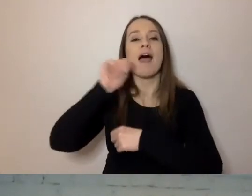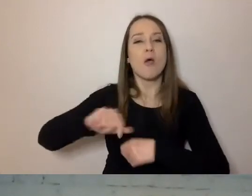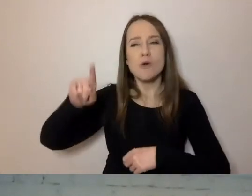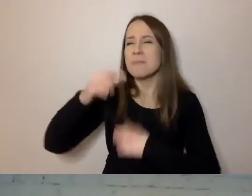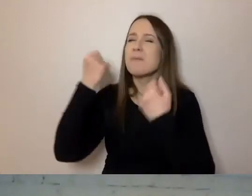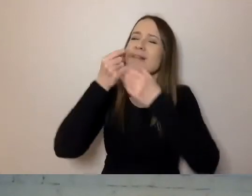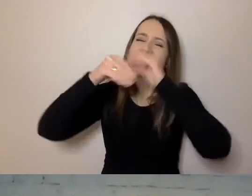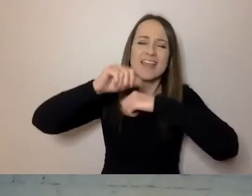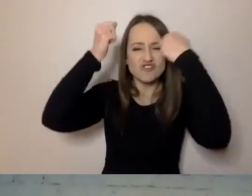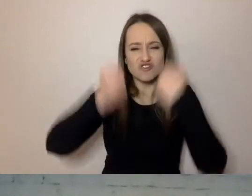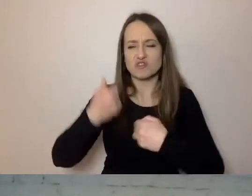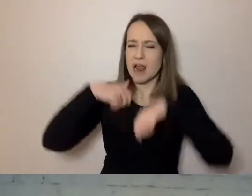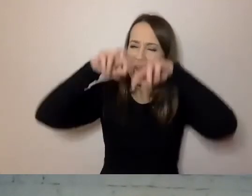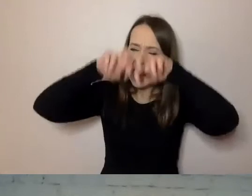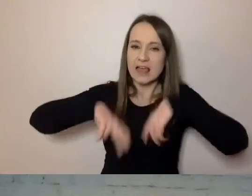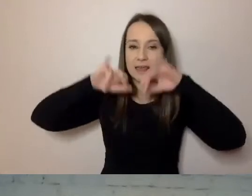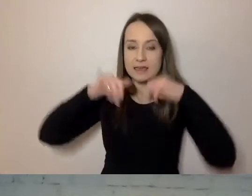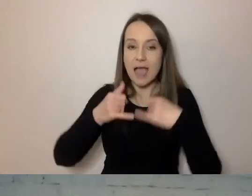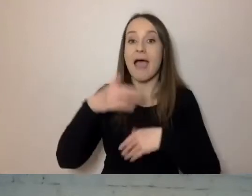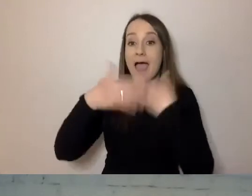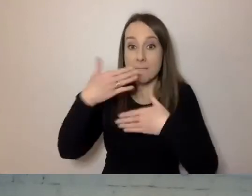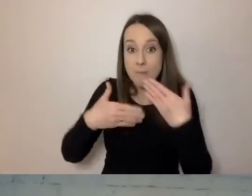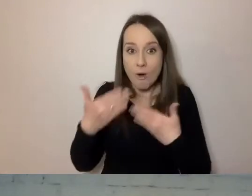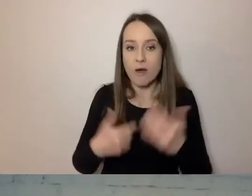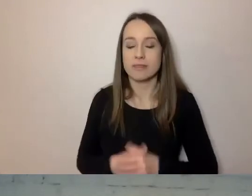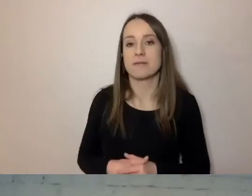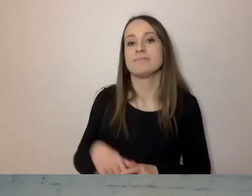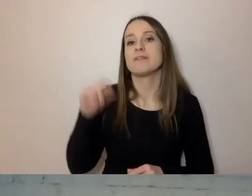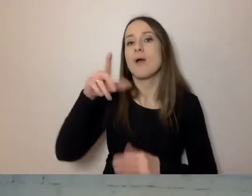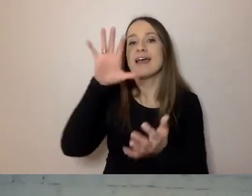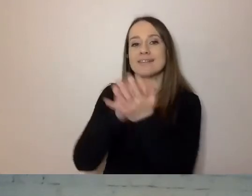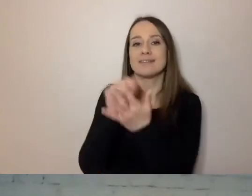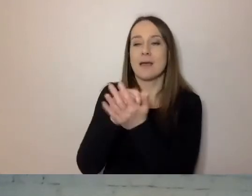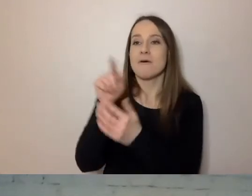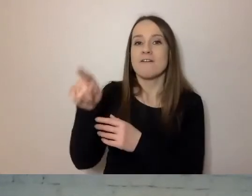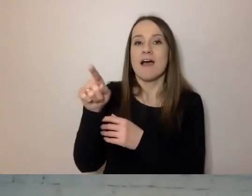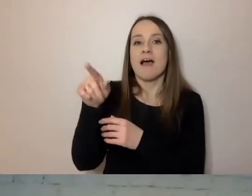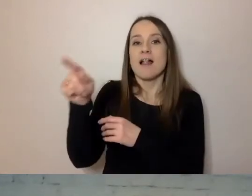A potem zajmowali się dokumentami z bardzo wielu urzędów.